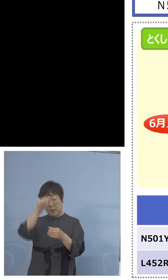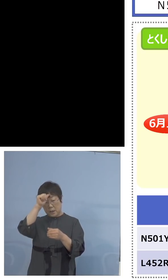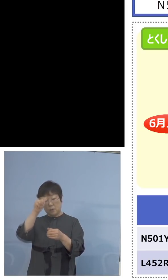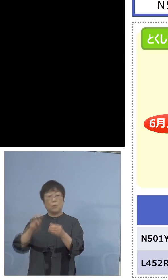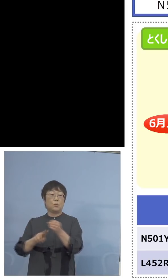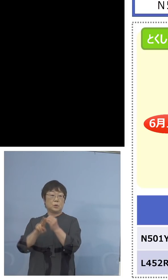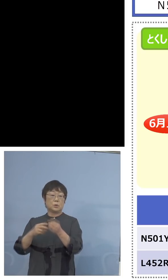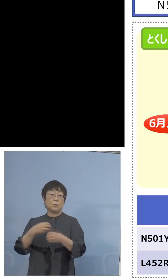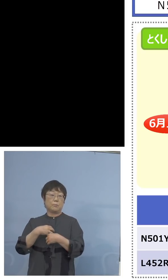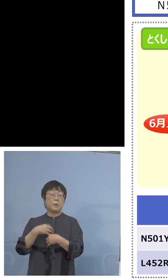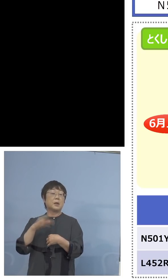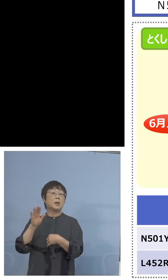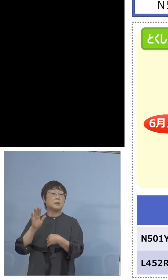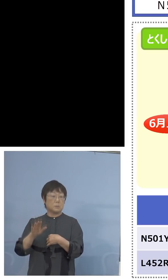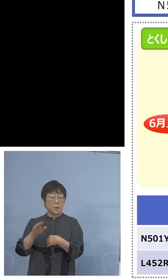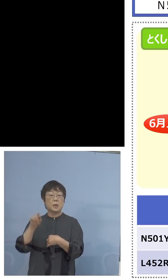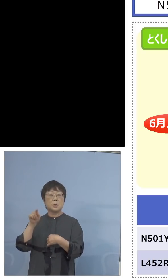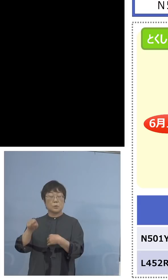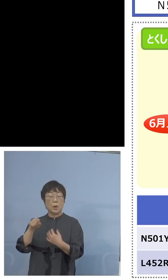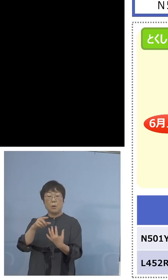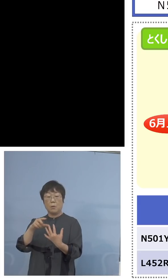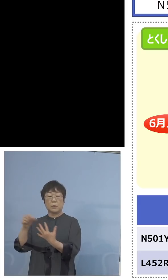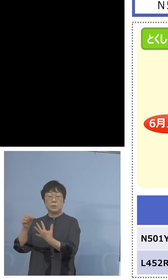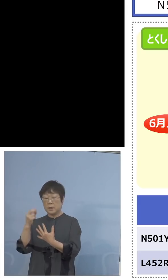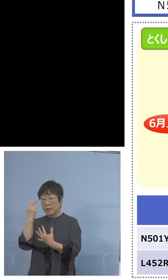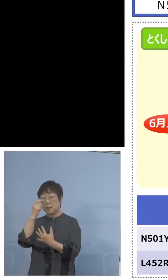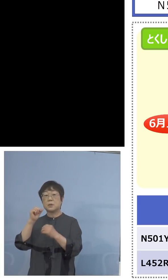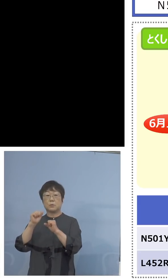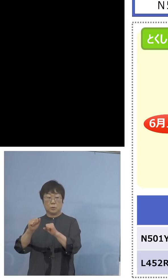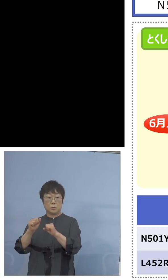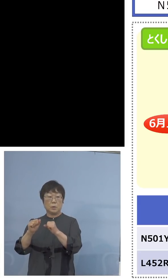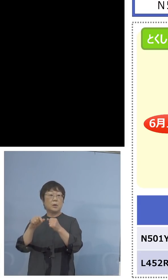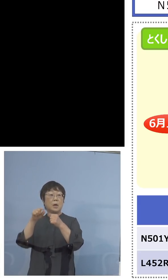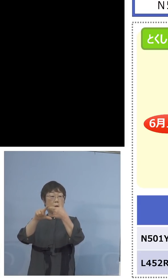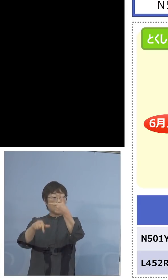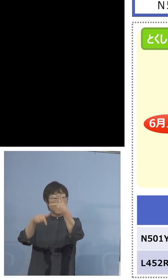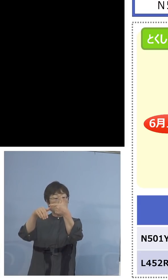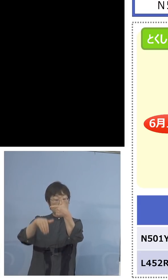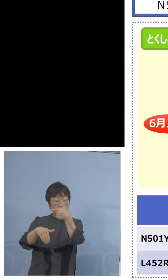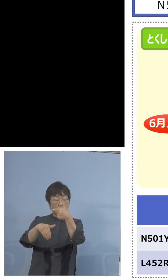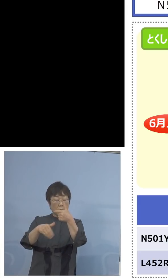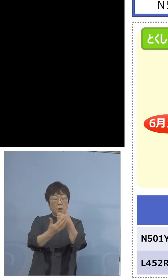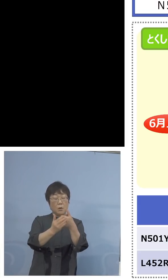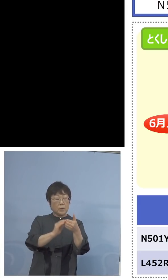それを検査する しかも6月下旬からはさらに保健製薬環境センター